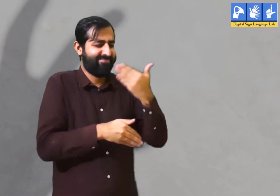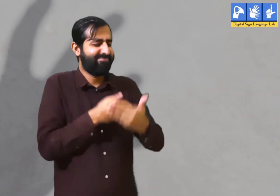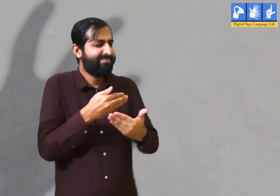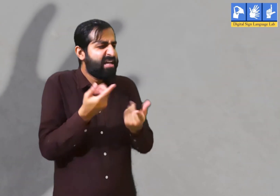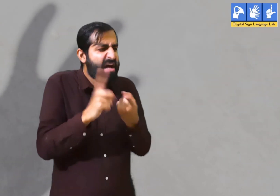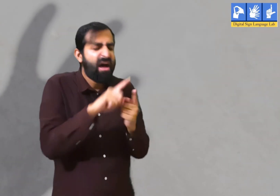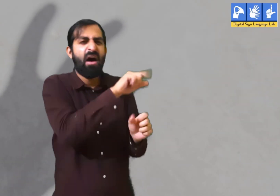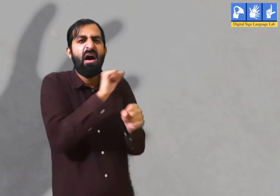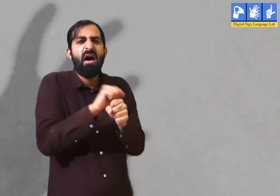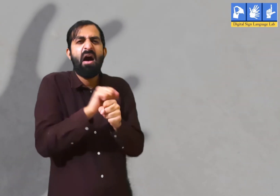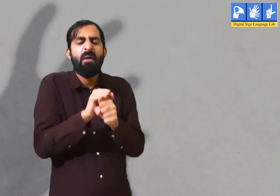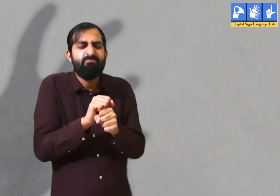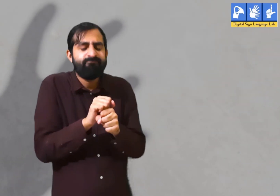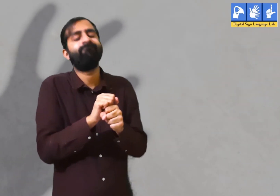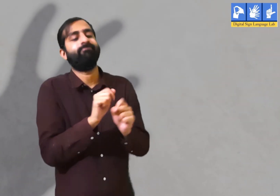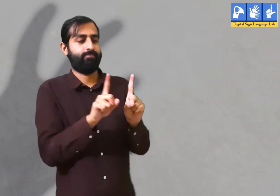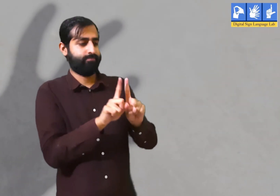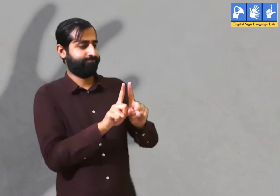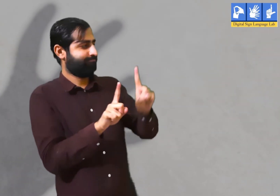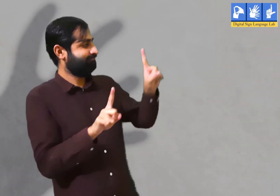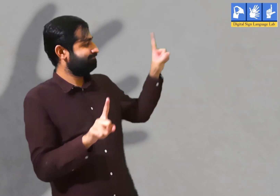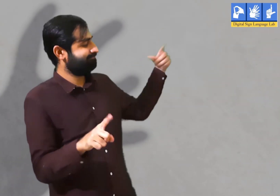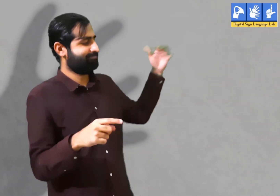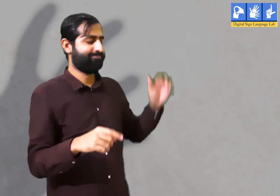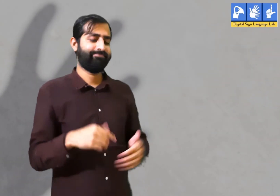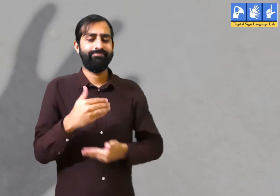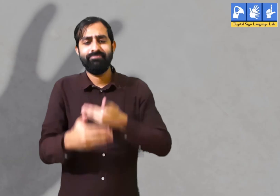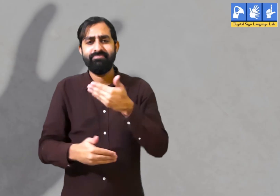फिर अचानक काम के सिलसिले में उन्हें एक दूसरे से दूर भी जाना पड़ता है।